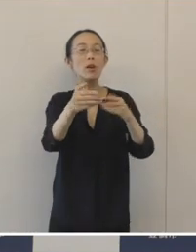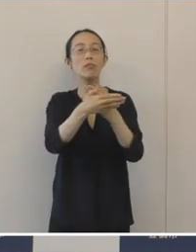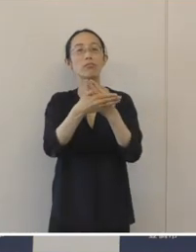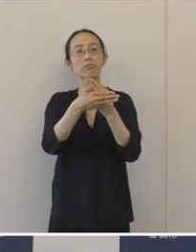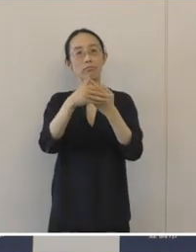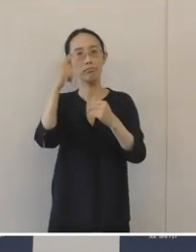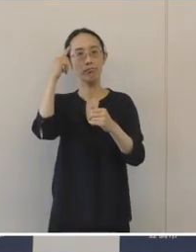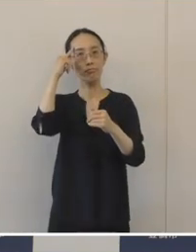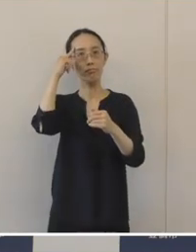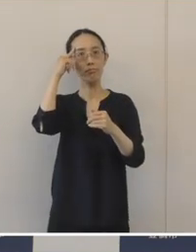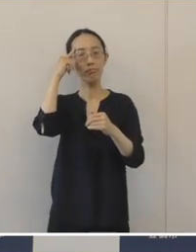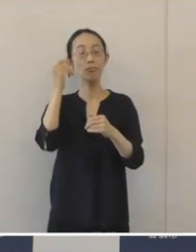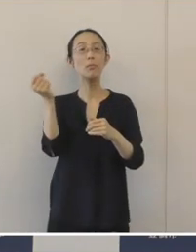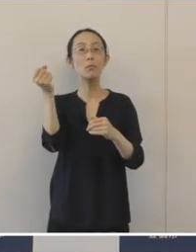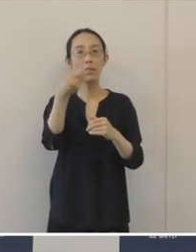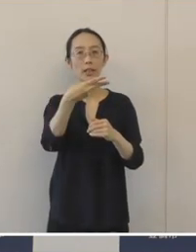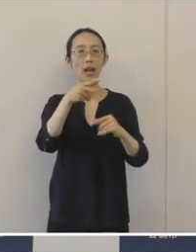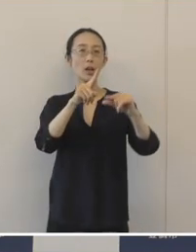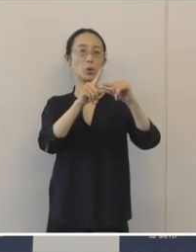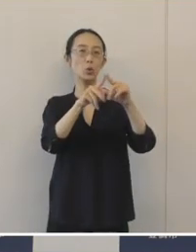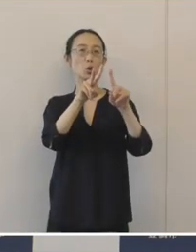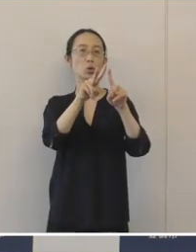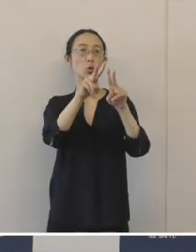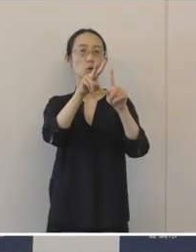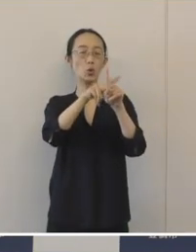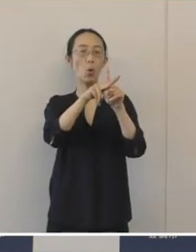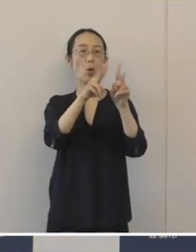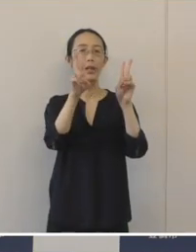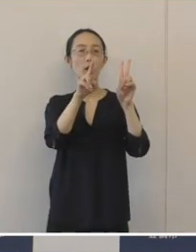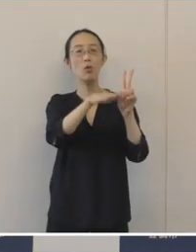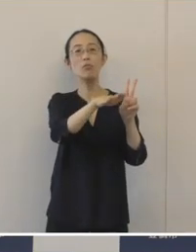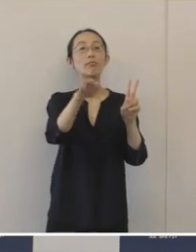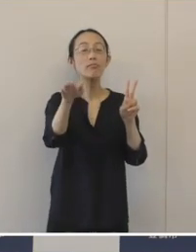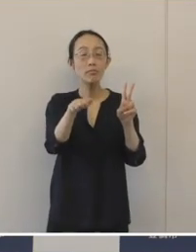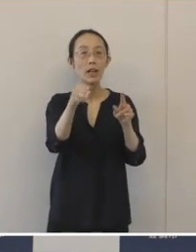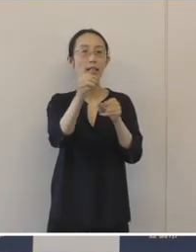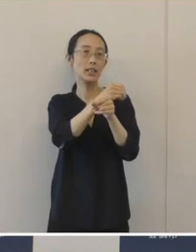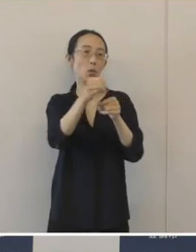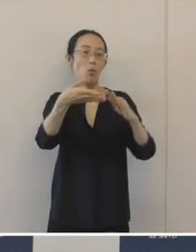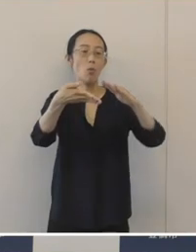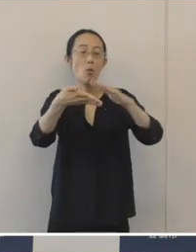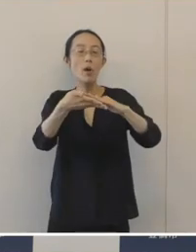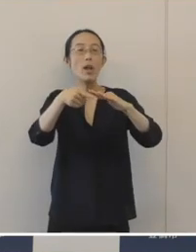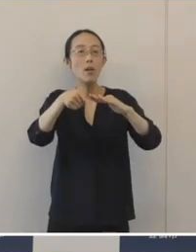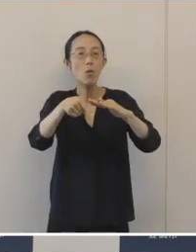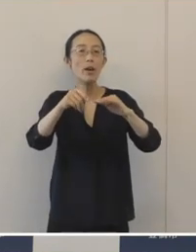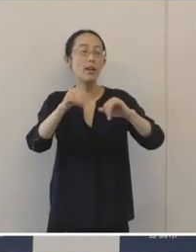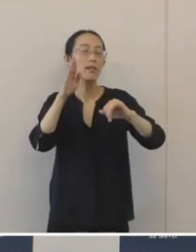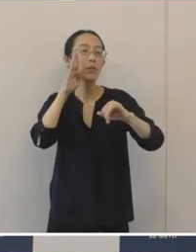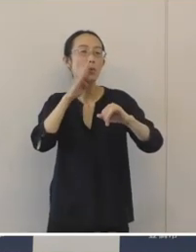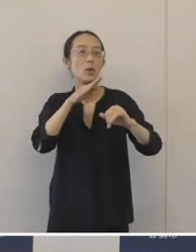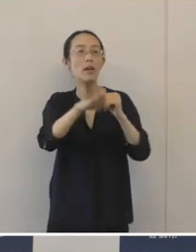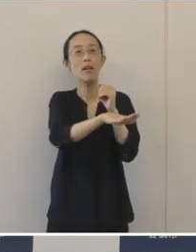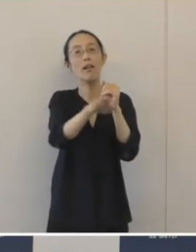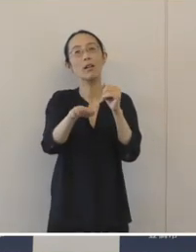それから、中小企業の皆さんが事業承継に取り組みやすい環境作りを目指して